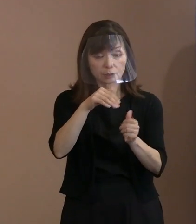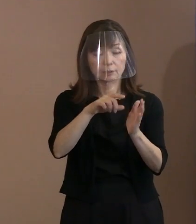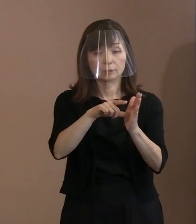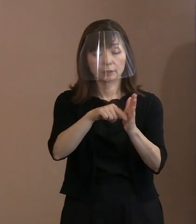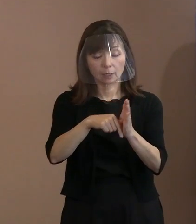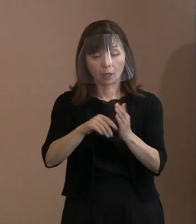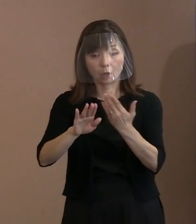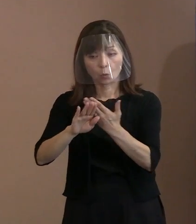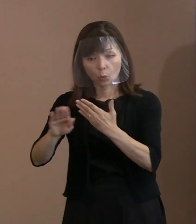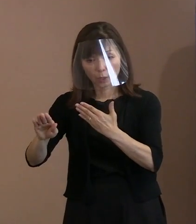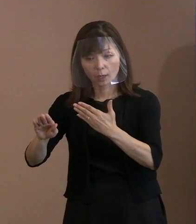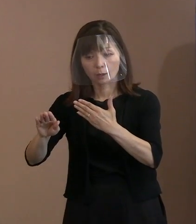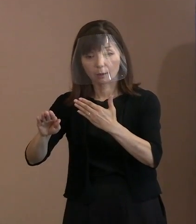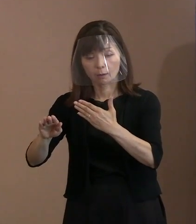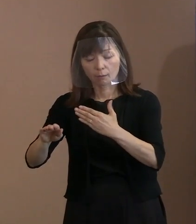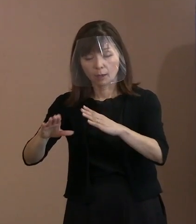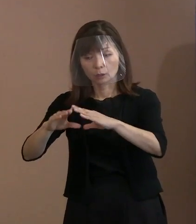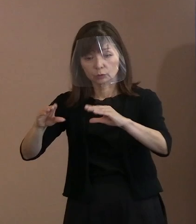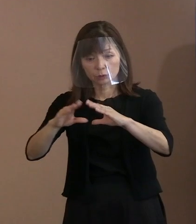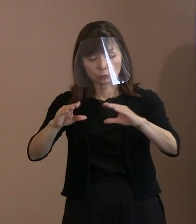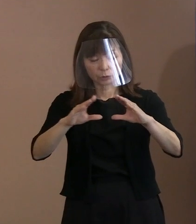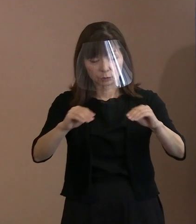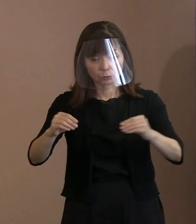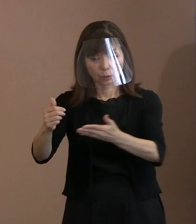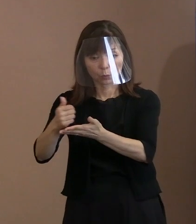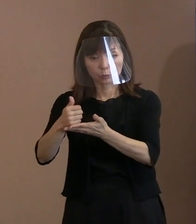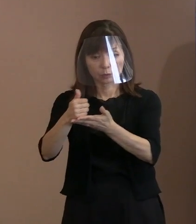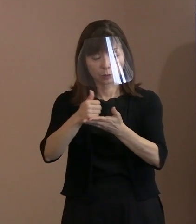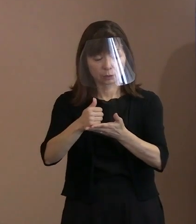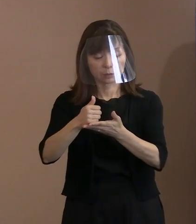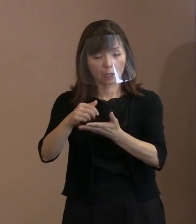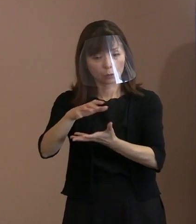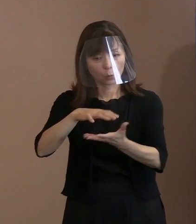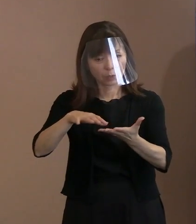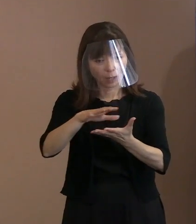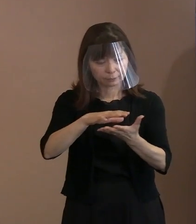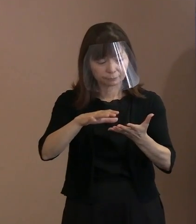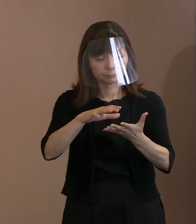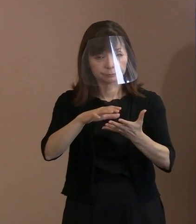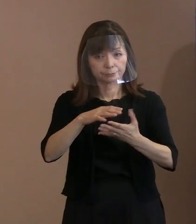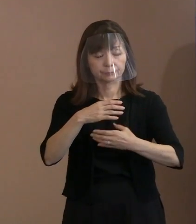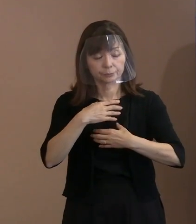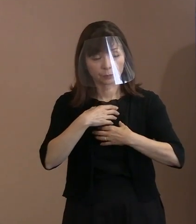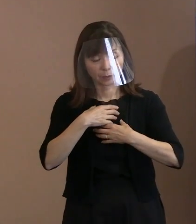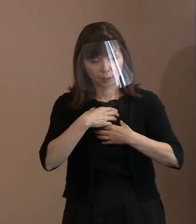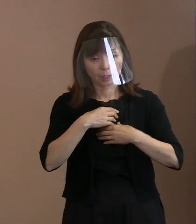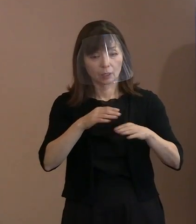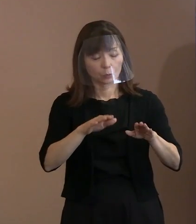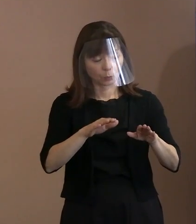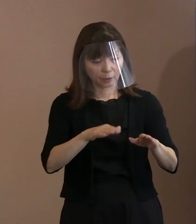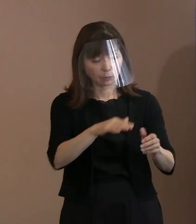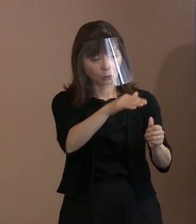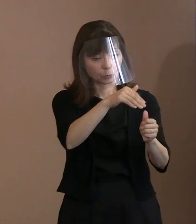かえって混乱することがあるから控える ということをやったわけでありますので､